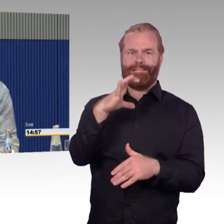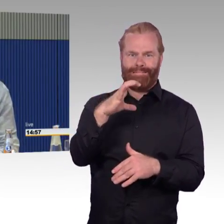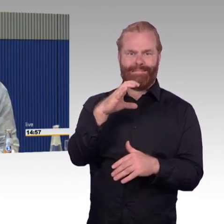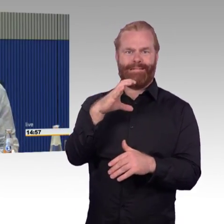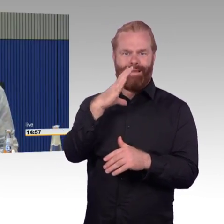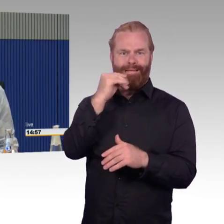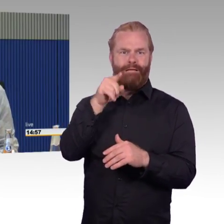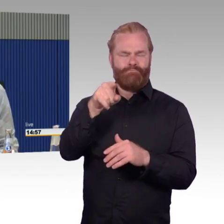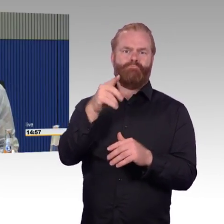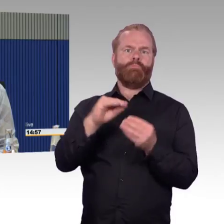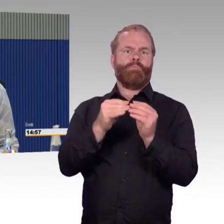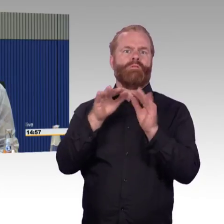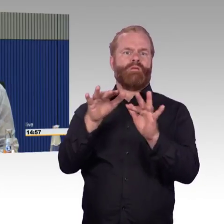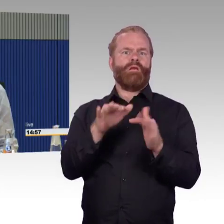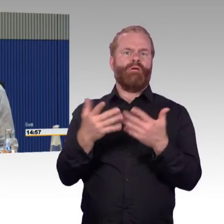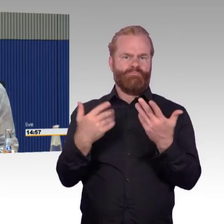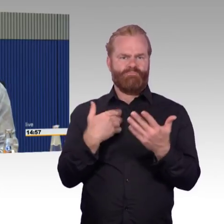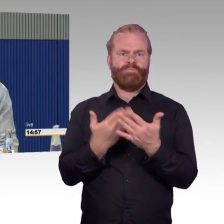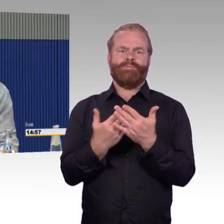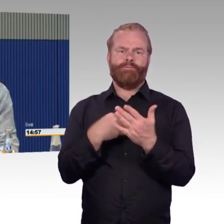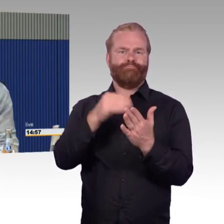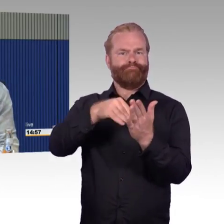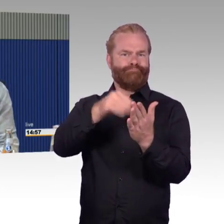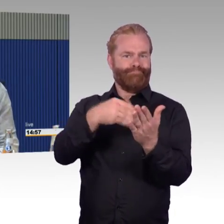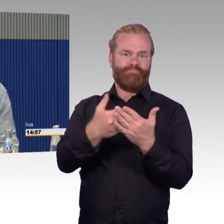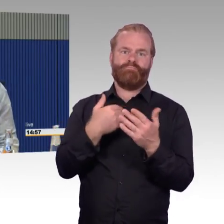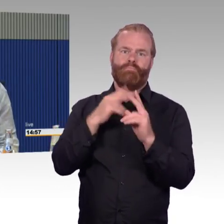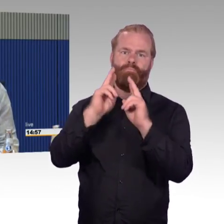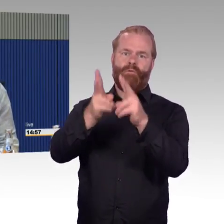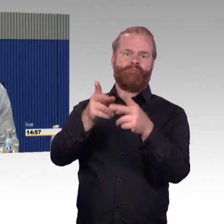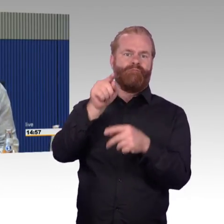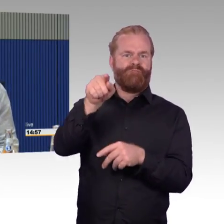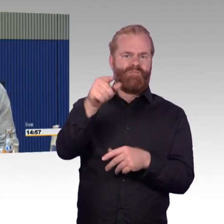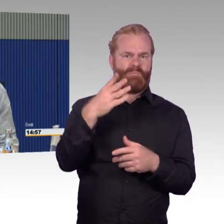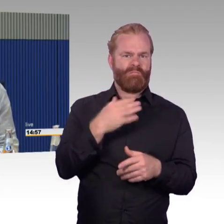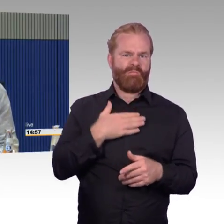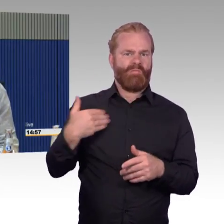Das sind meine Erfahrungen, Herr Gastel, die ich mit den anderen ICEs bisher gemacht habe.